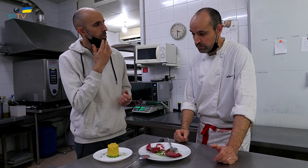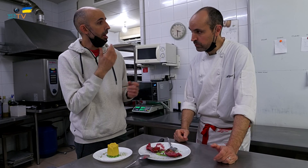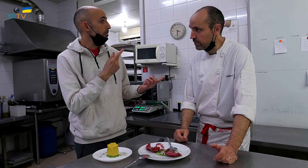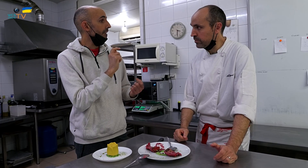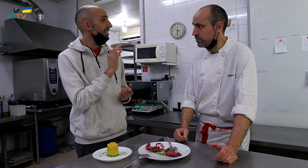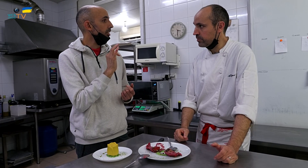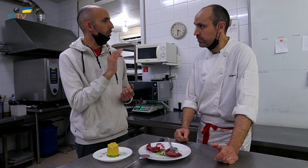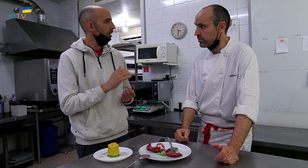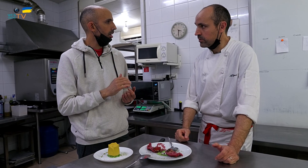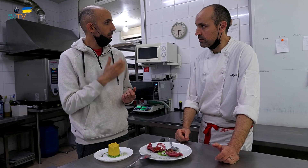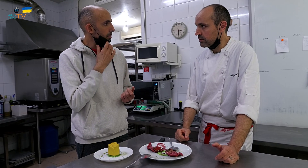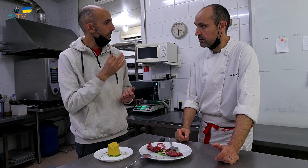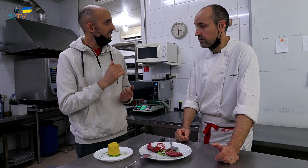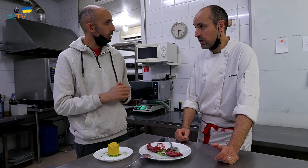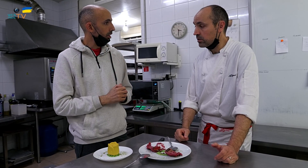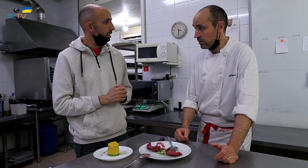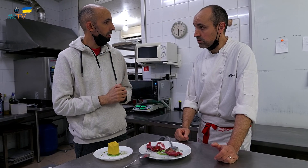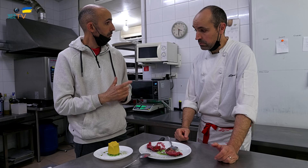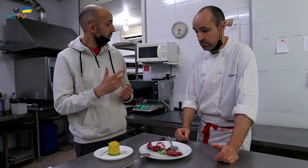Por ejemplo pistachos